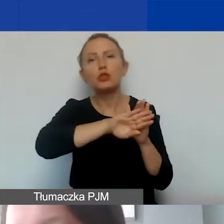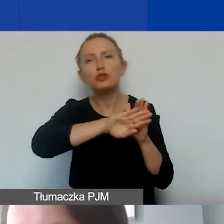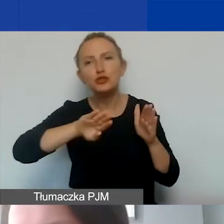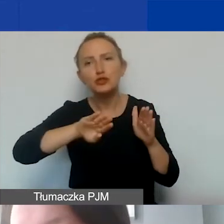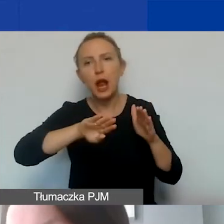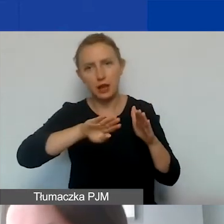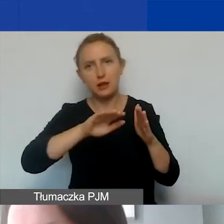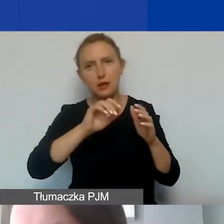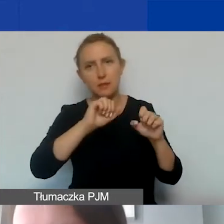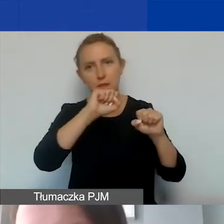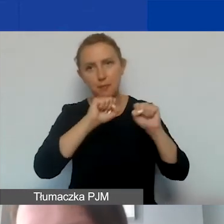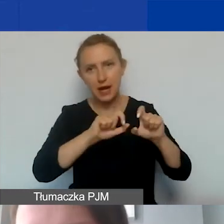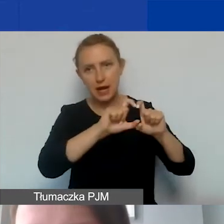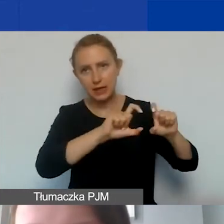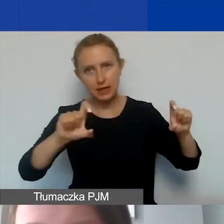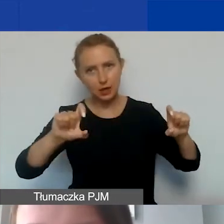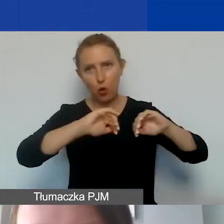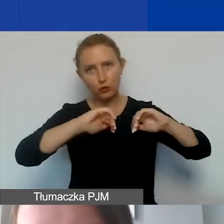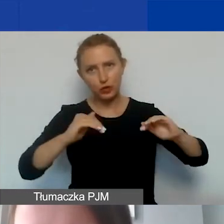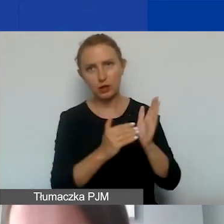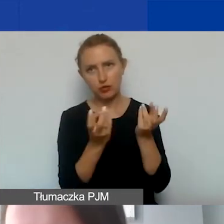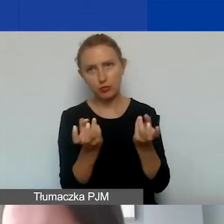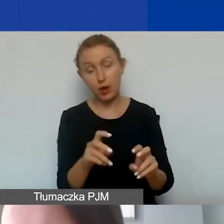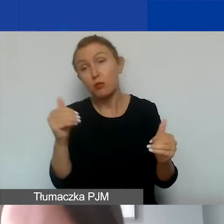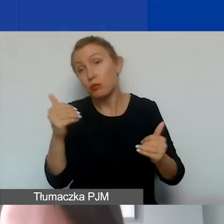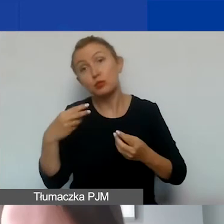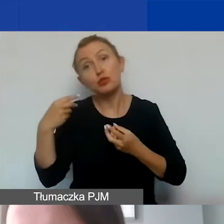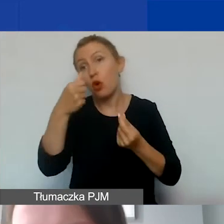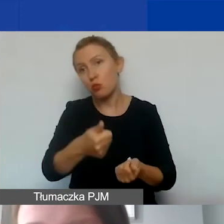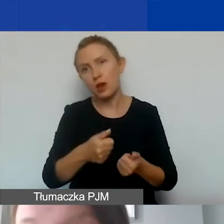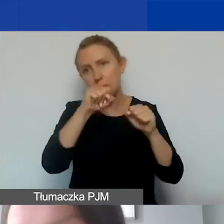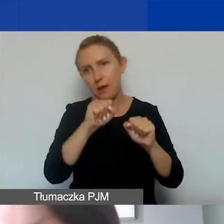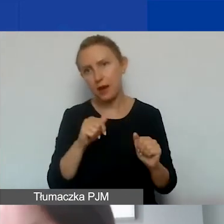Może się to często wiązać z dodatkowymi opłatami finansowymi.